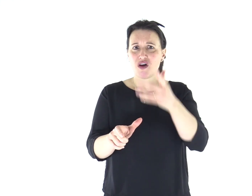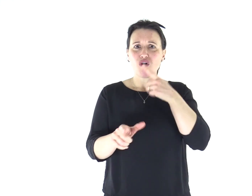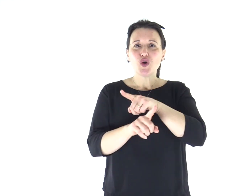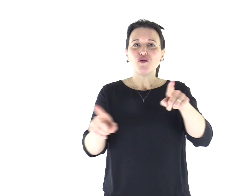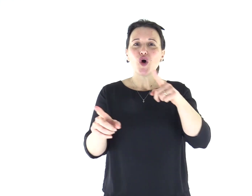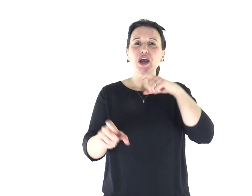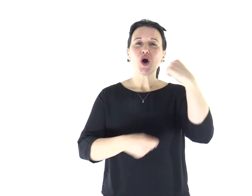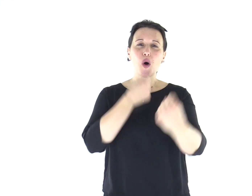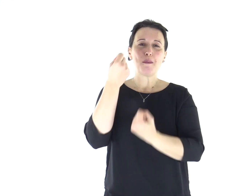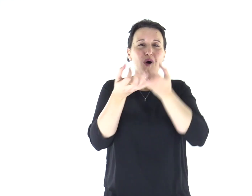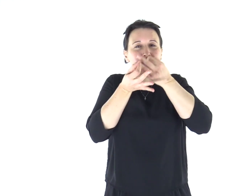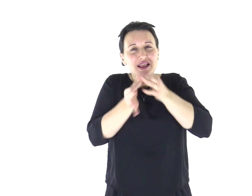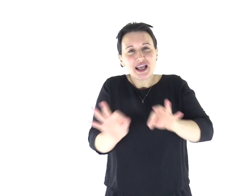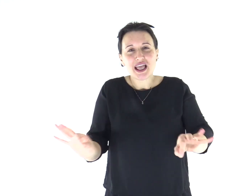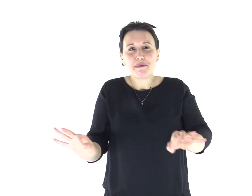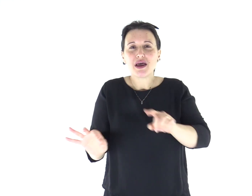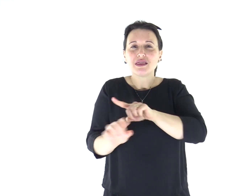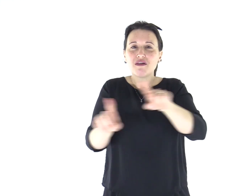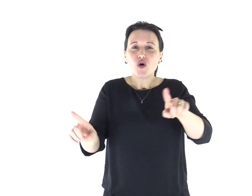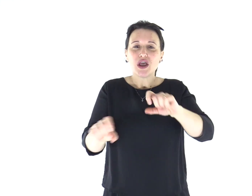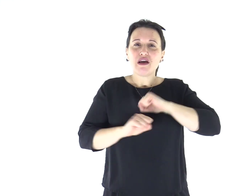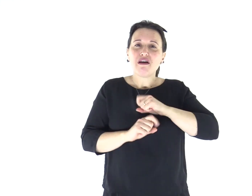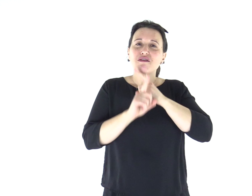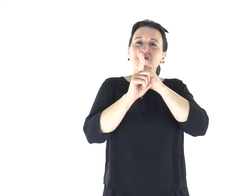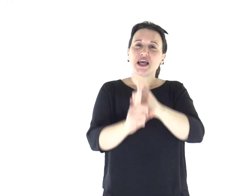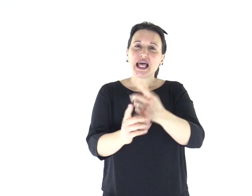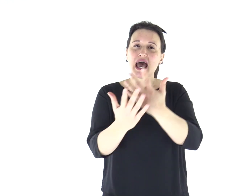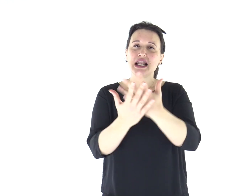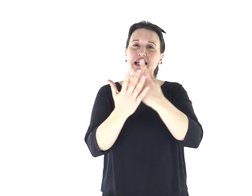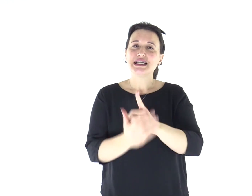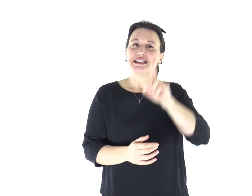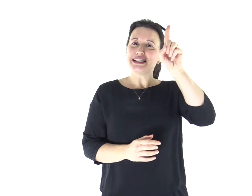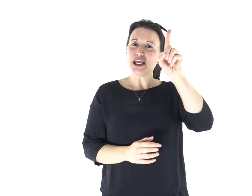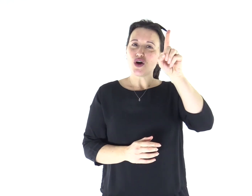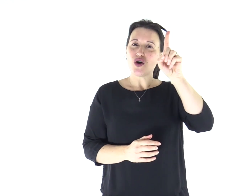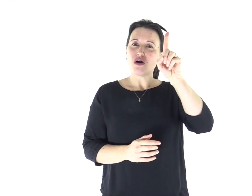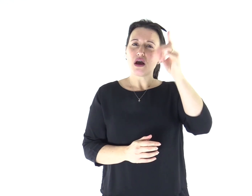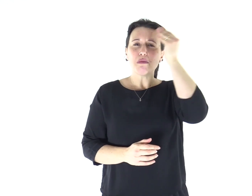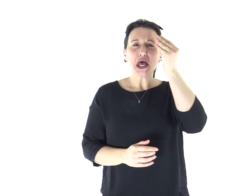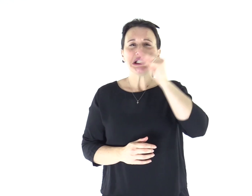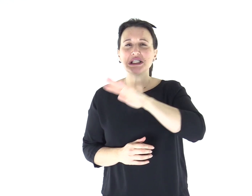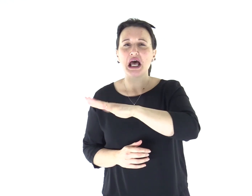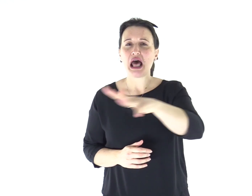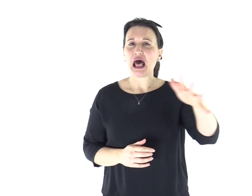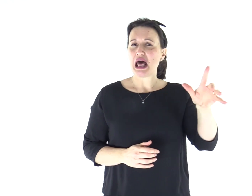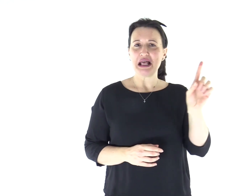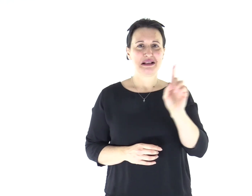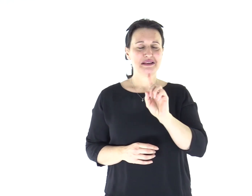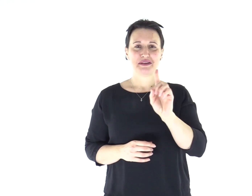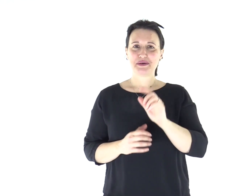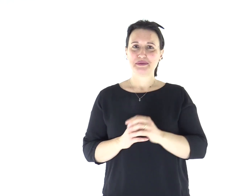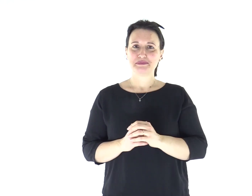ma perché vi comportiate degnamente e restiate fedeli al Signore, senza deviazioni.